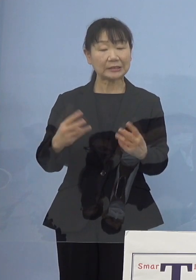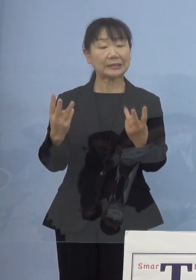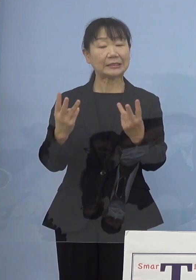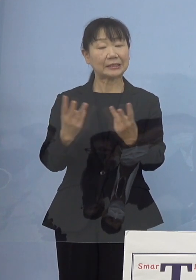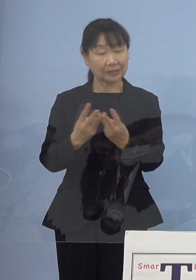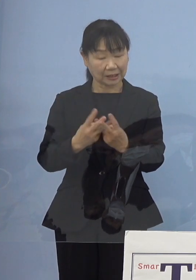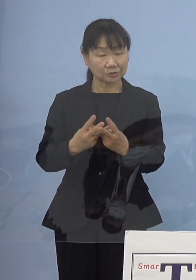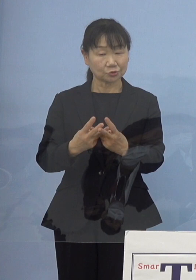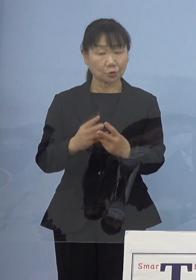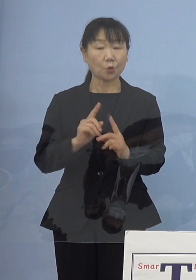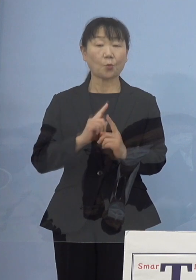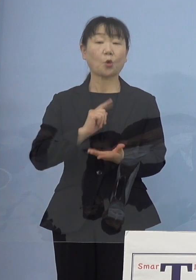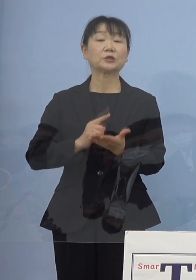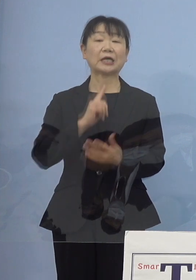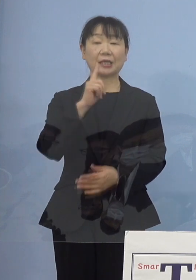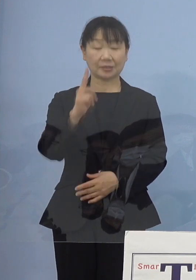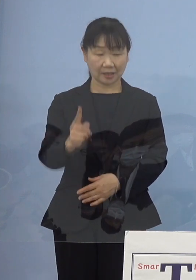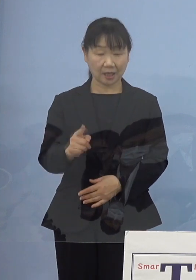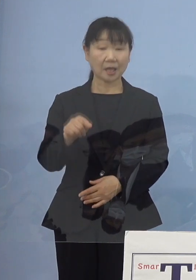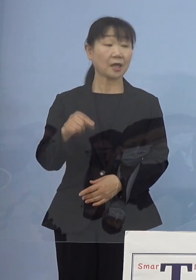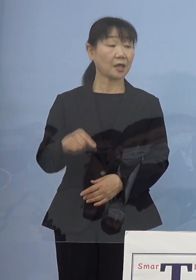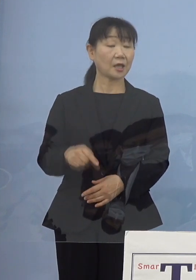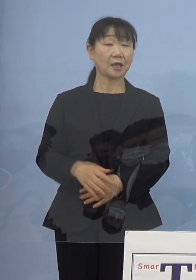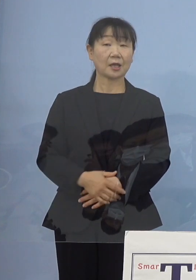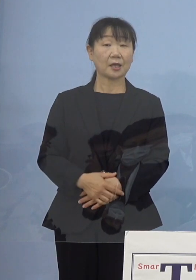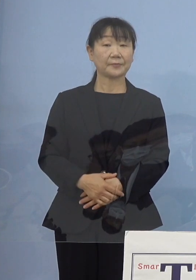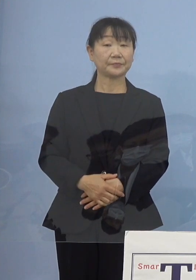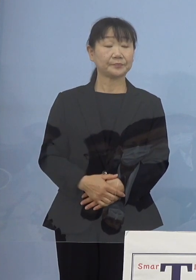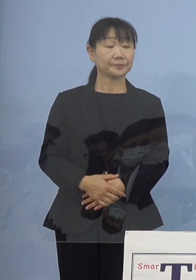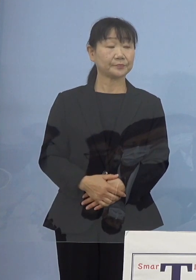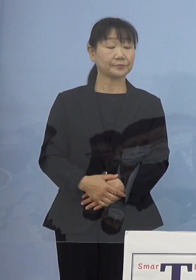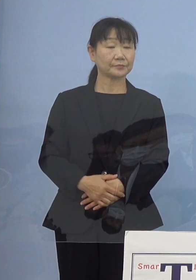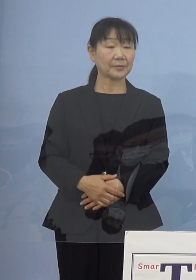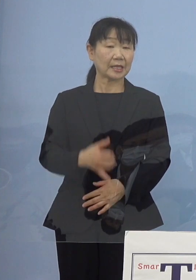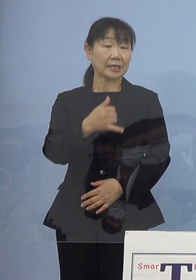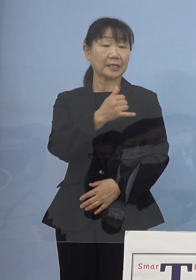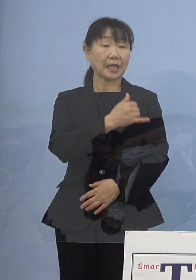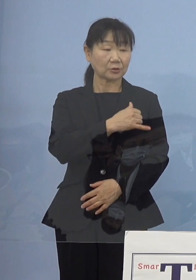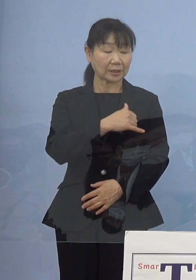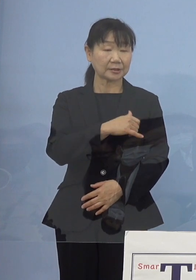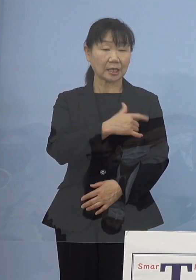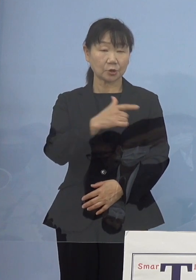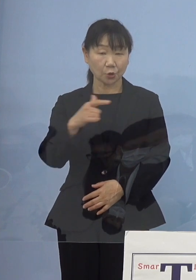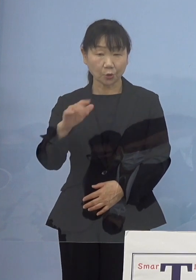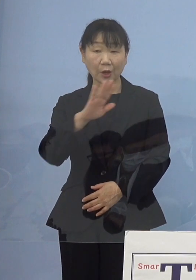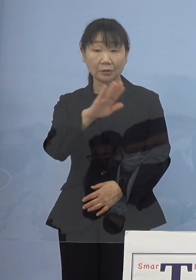例えばそれぞれ役割で玉をついていく ということもあるでしょうし